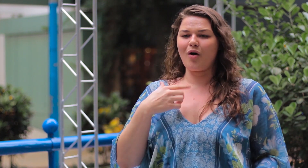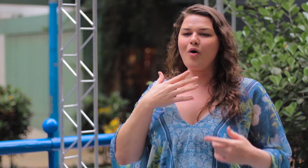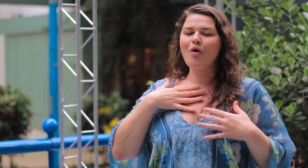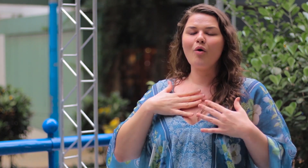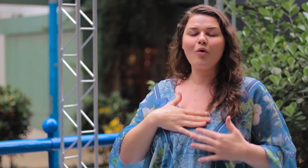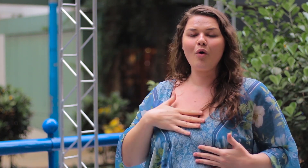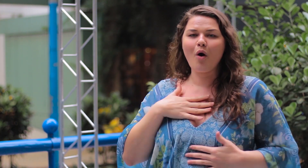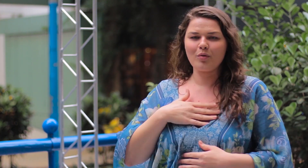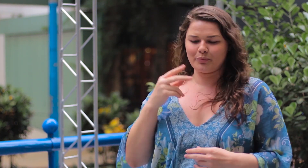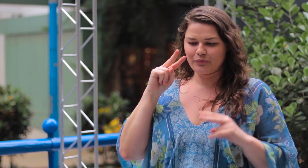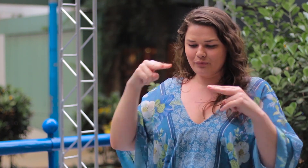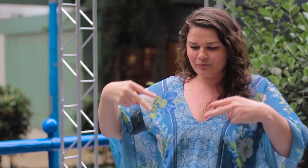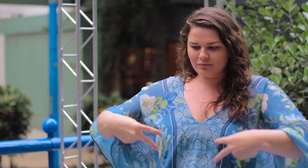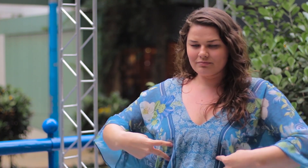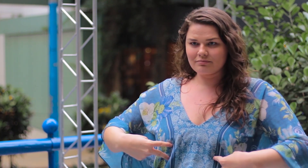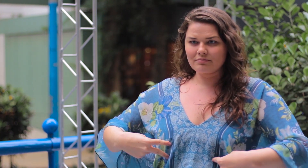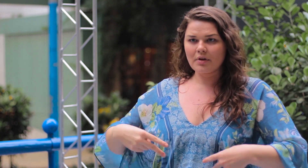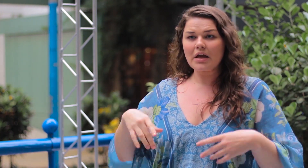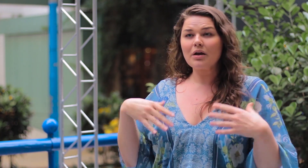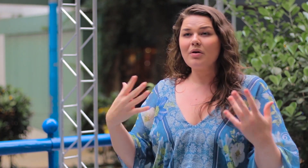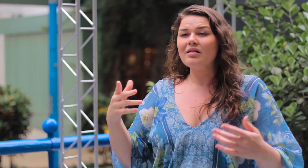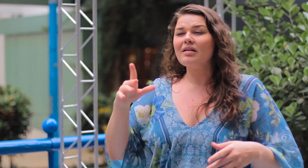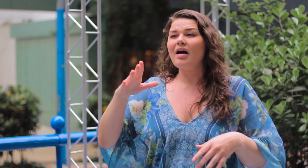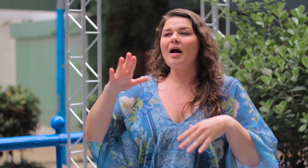Gosto de usar esse tipo de roupa e de me ver